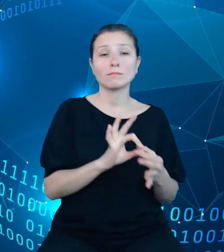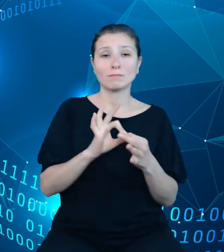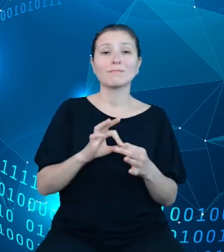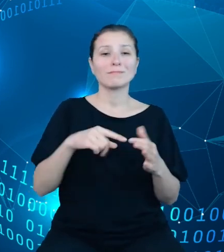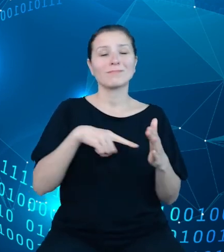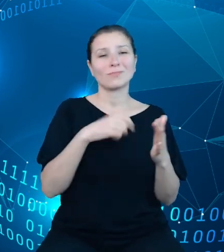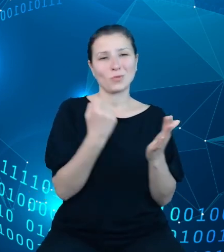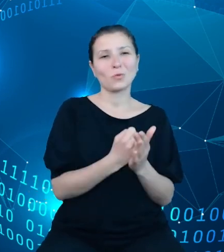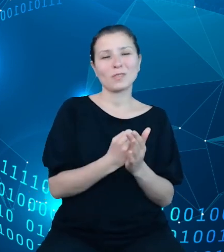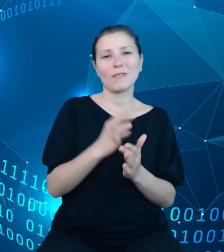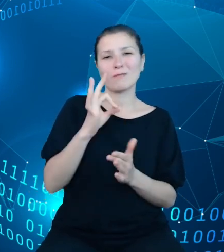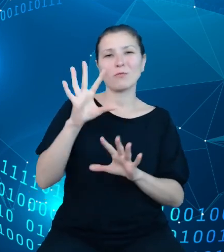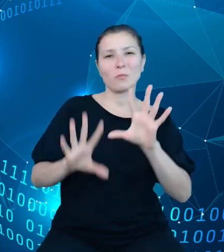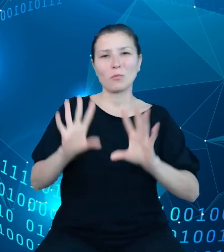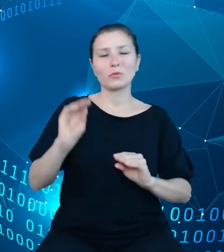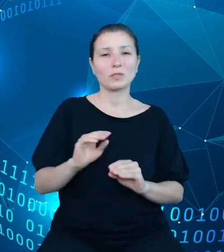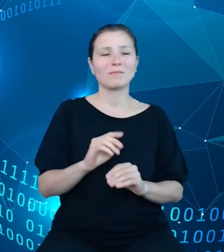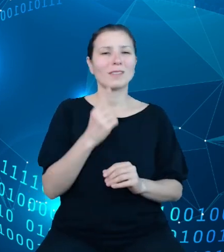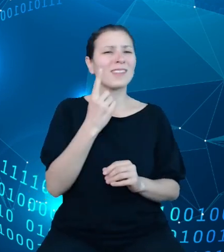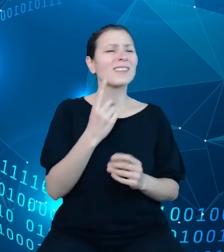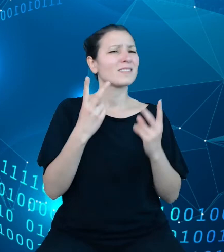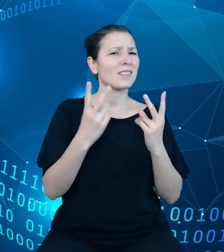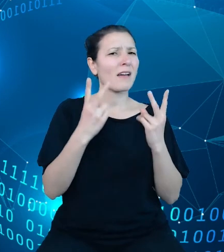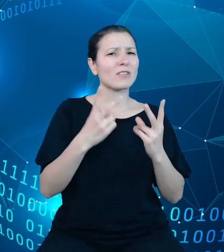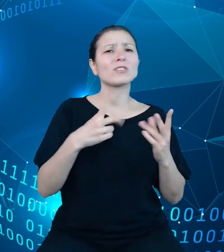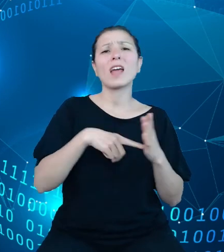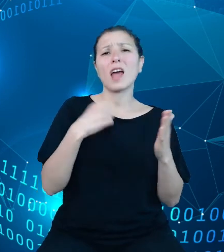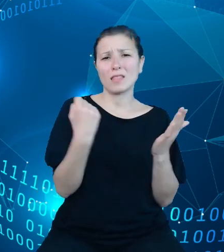czyli jednego z najważniejszych aktów finansowych wydawanych rokrocznie.